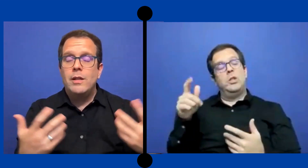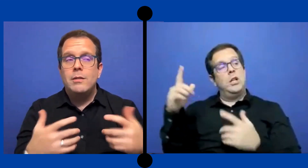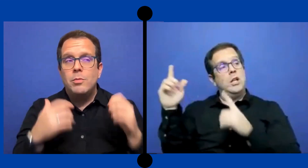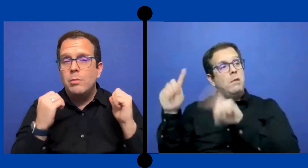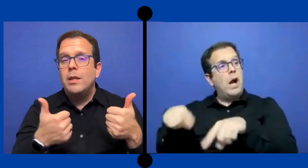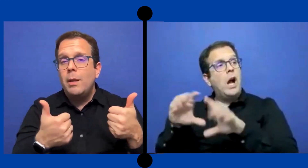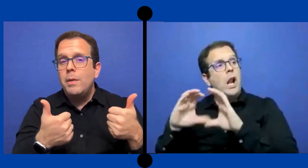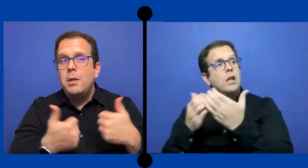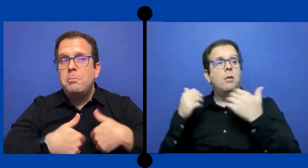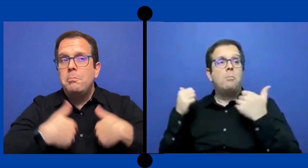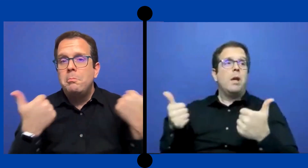fue bien también.